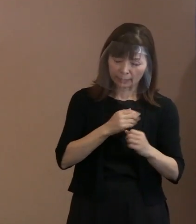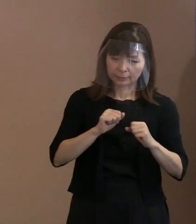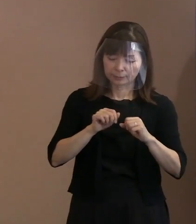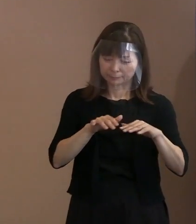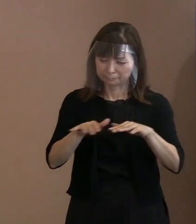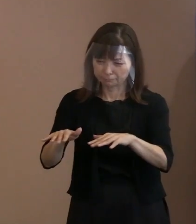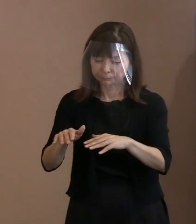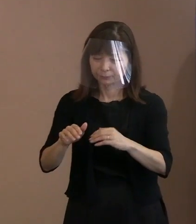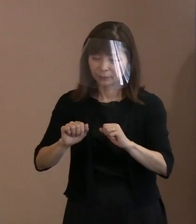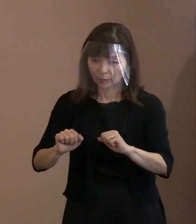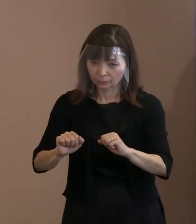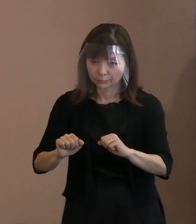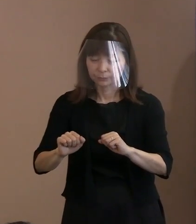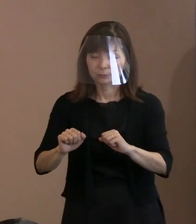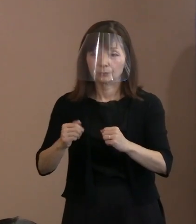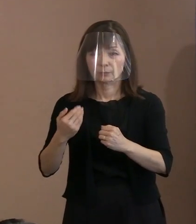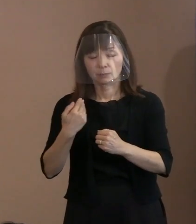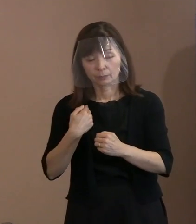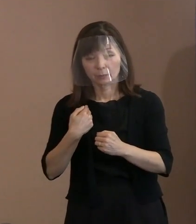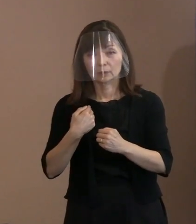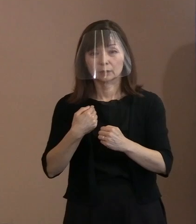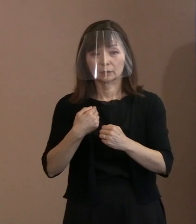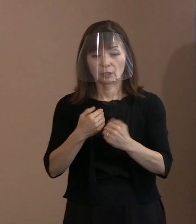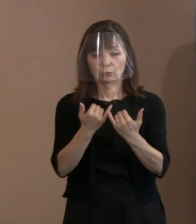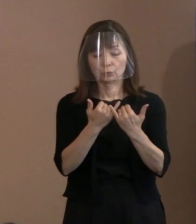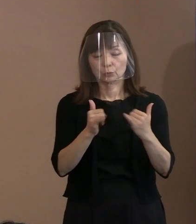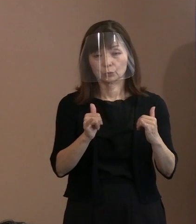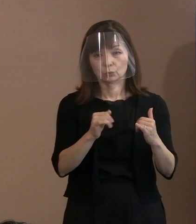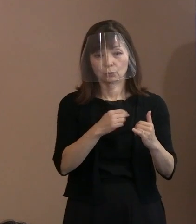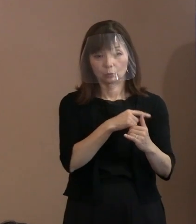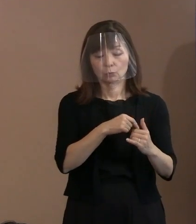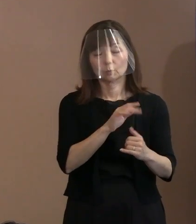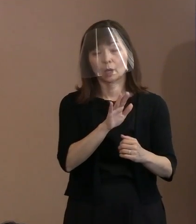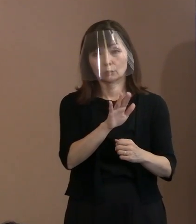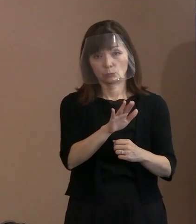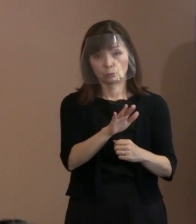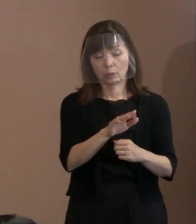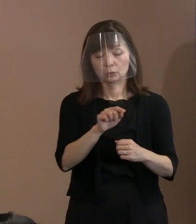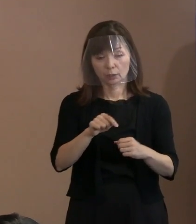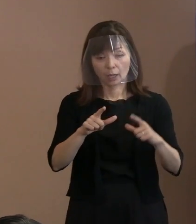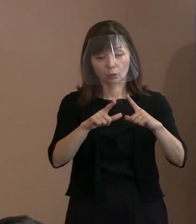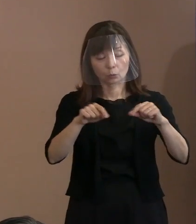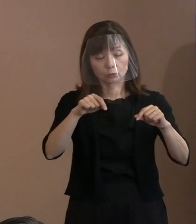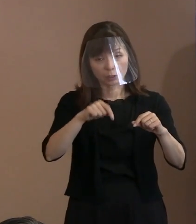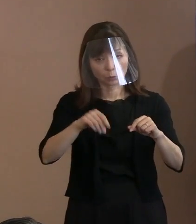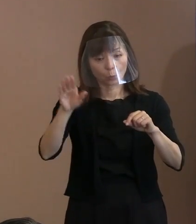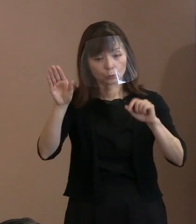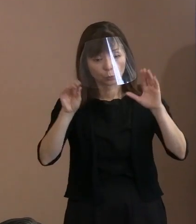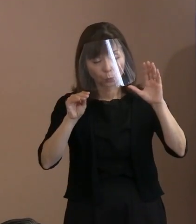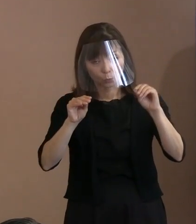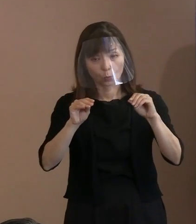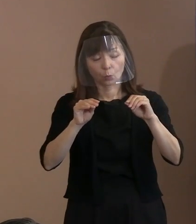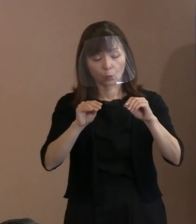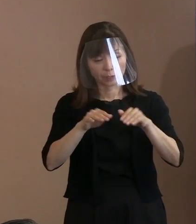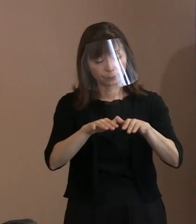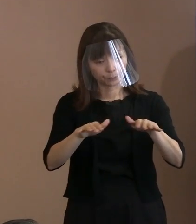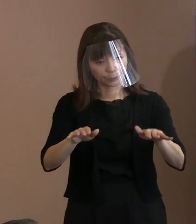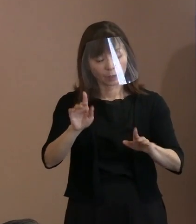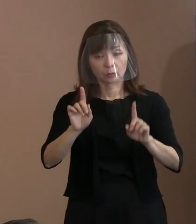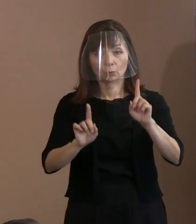それがイーブンにね､ 国内の情報になっているか どうかといった状況の中で 書いたといいますか｡